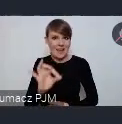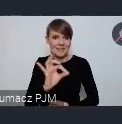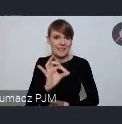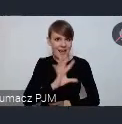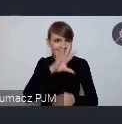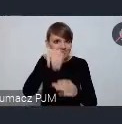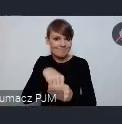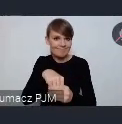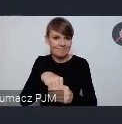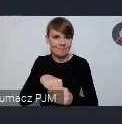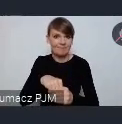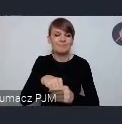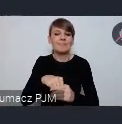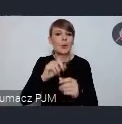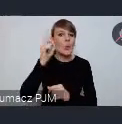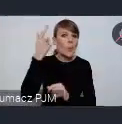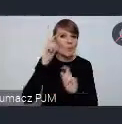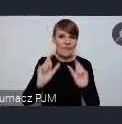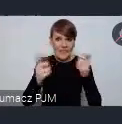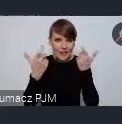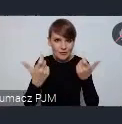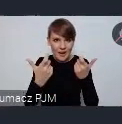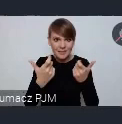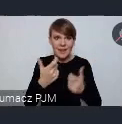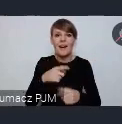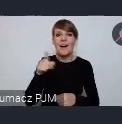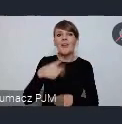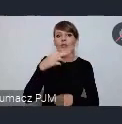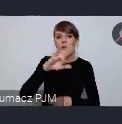w tych głównych wydarzeniach o których mówił pan doktor Janas przed chwilą